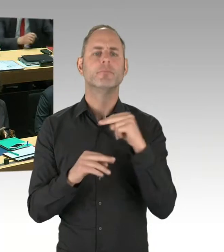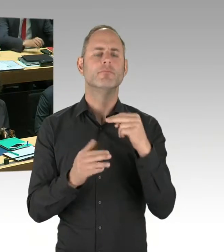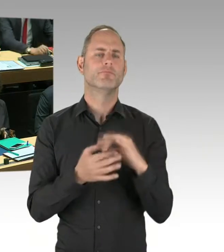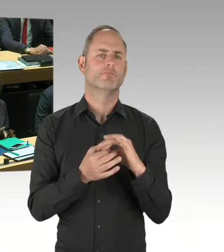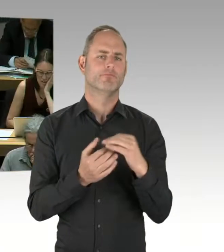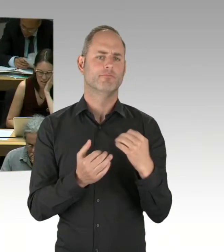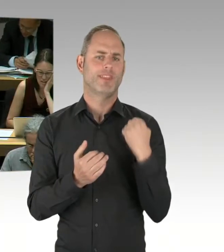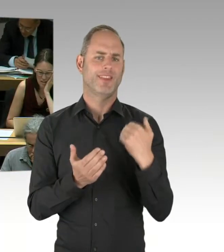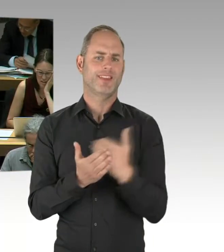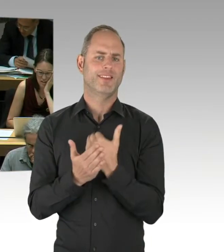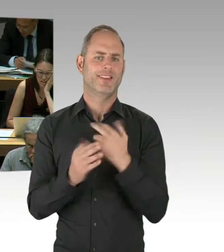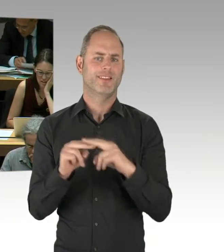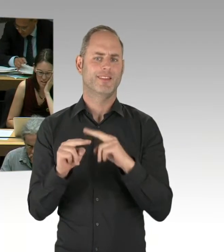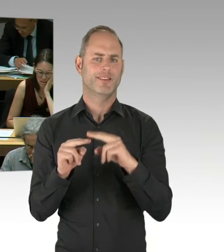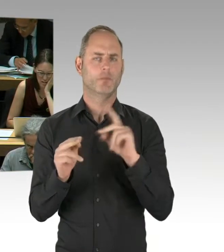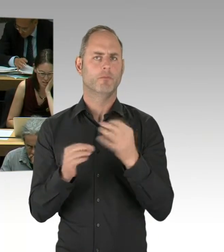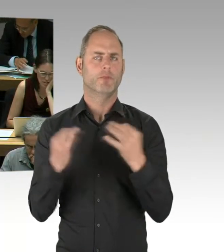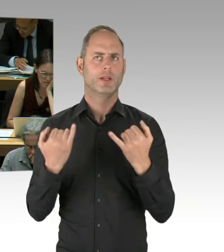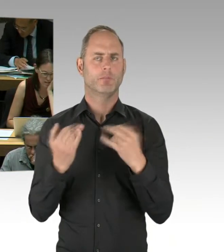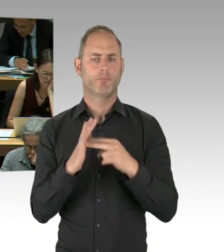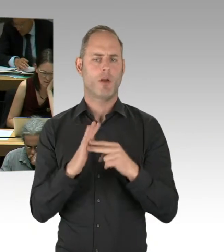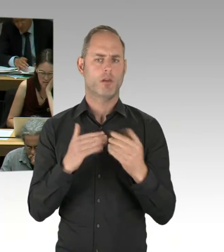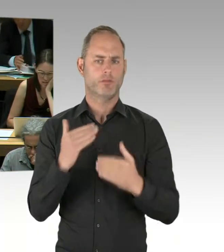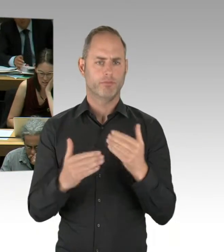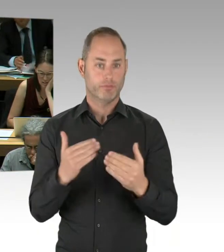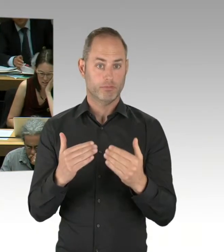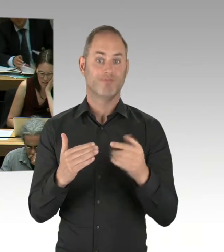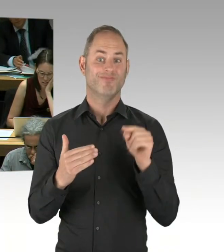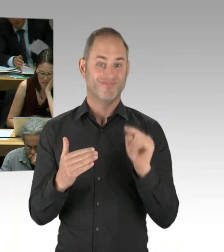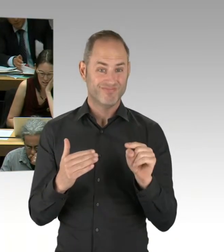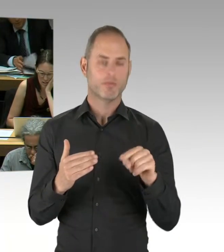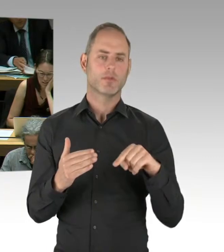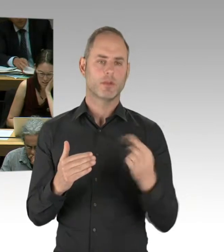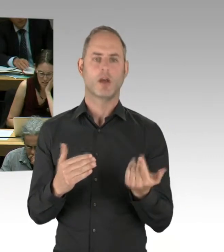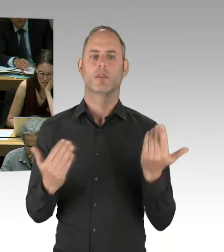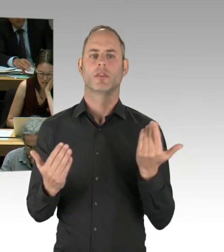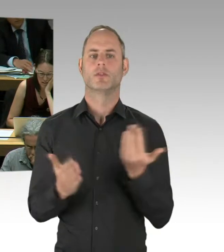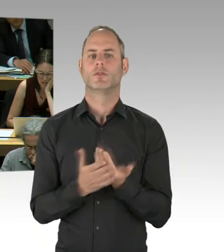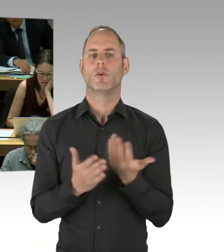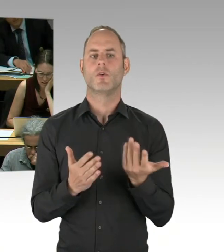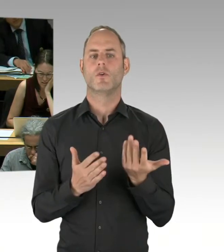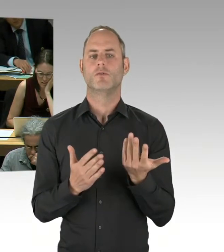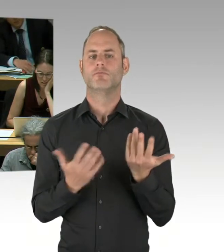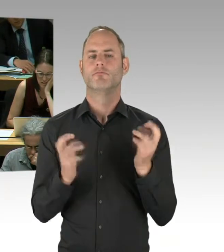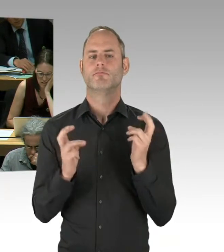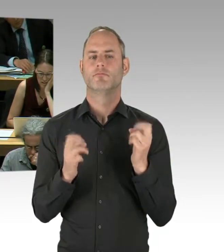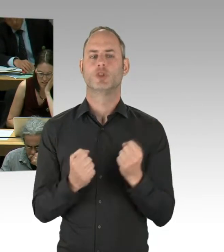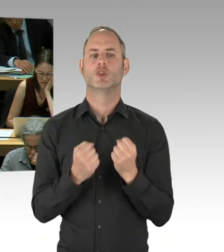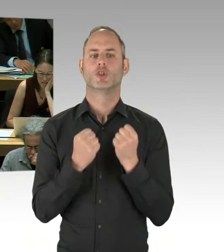das statische Problem, das ich vorhin versucht habe zu beschreiben.